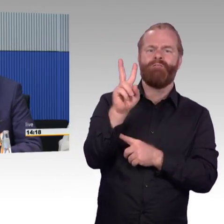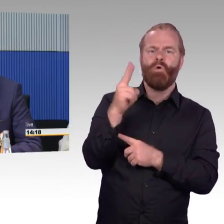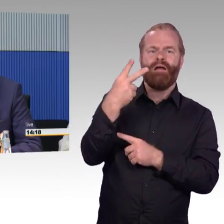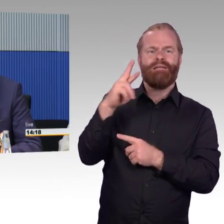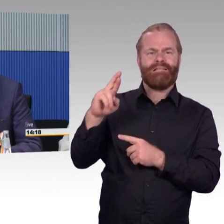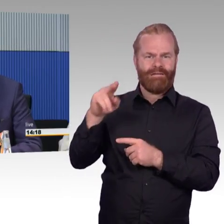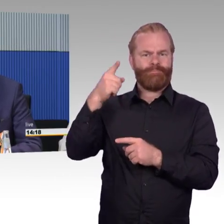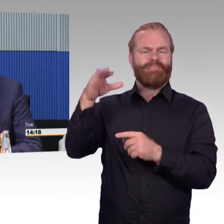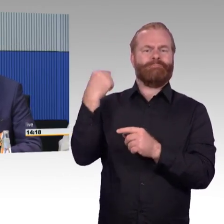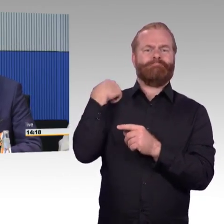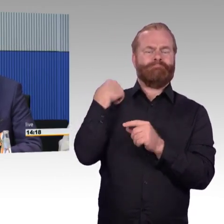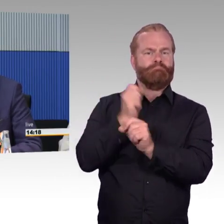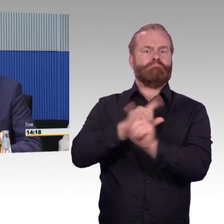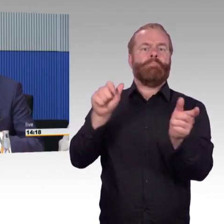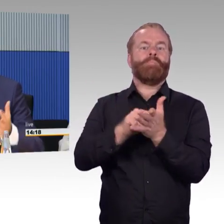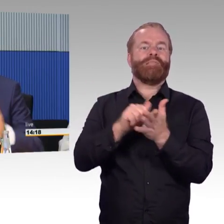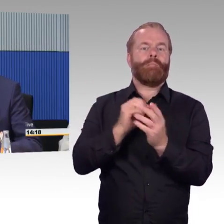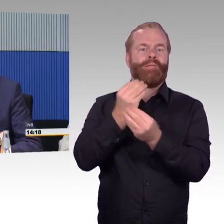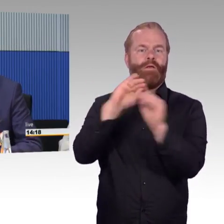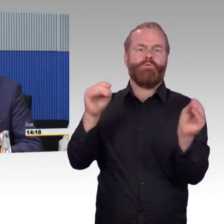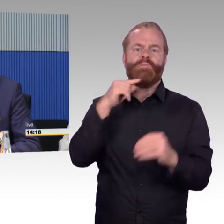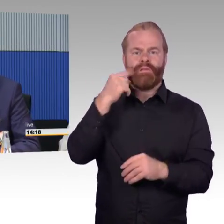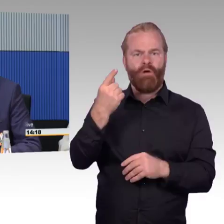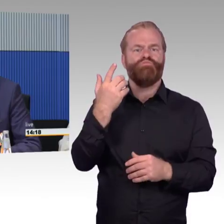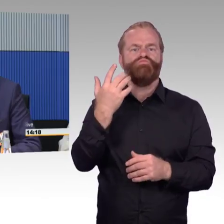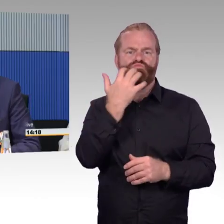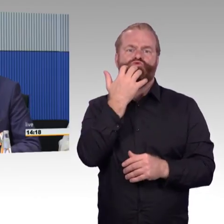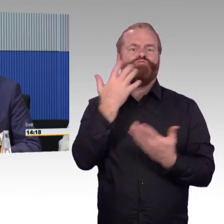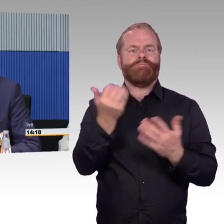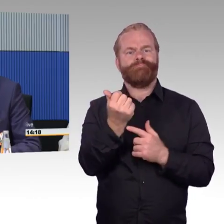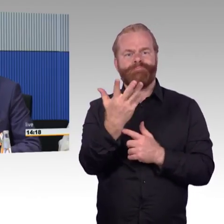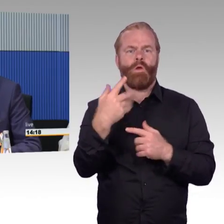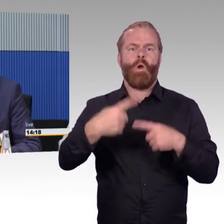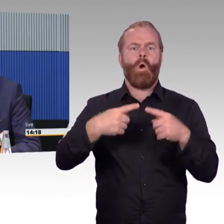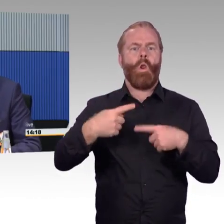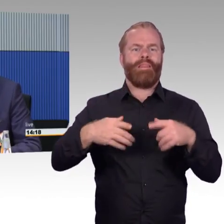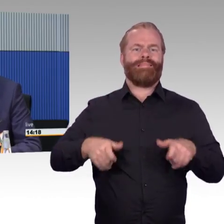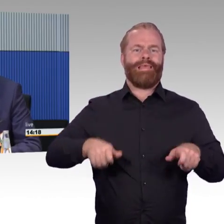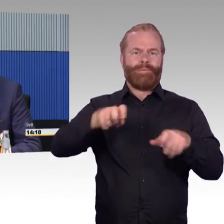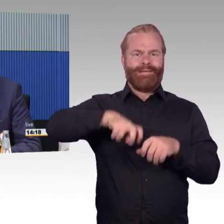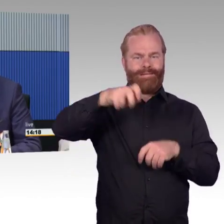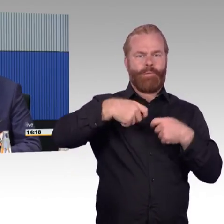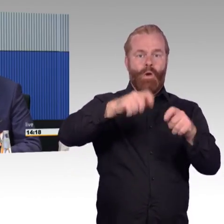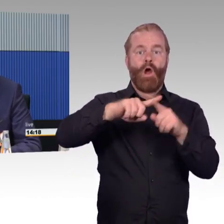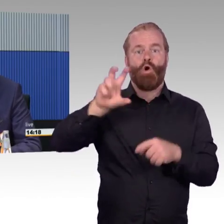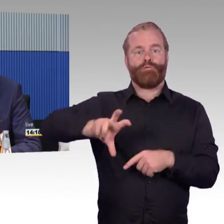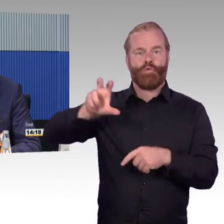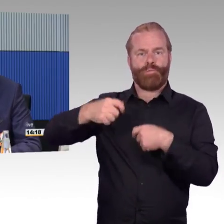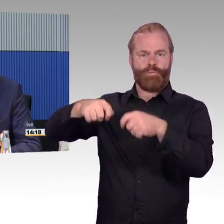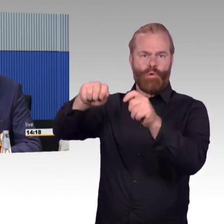und Instandhaltung, leider sind es öffentlich zugängliche Räume und Vandalismus ist ein Thema, was uns immer wieder auf die Füße fällt,